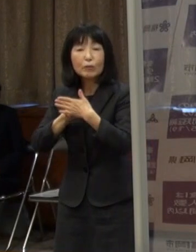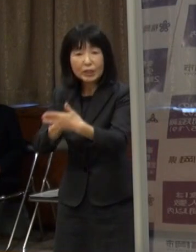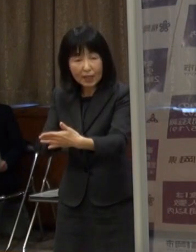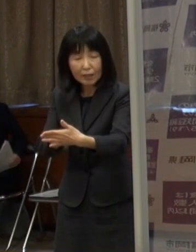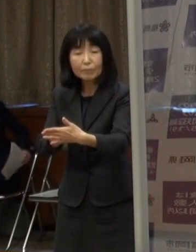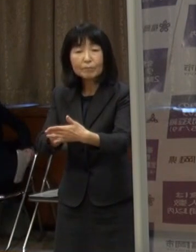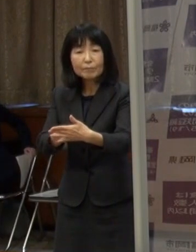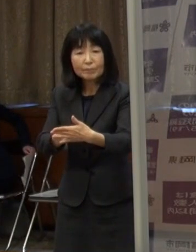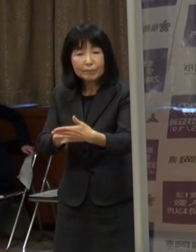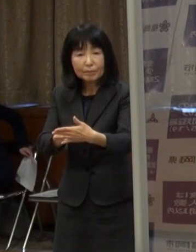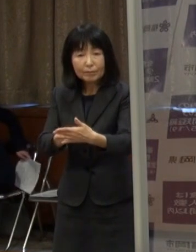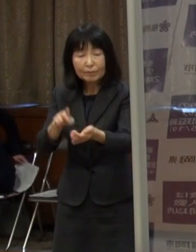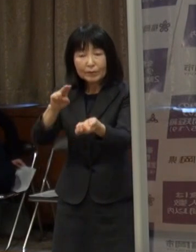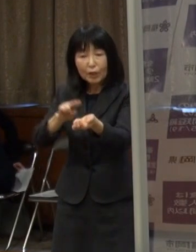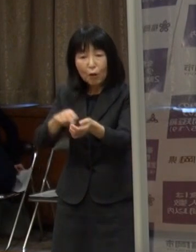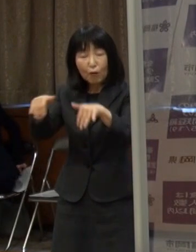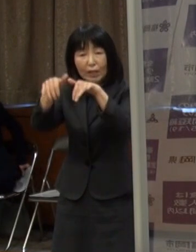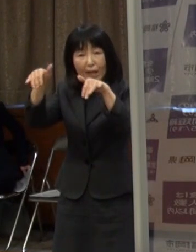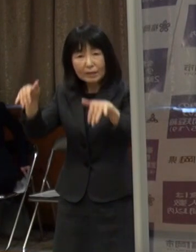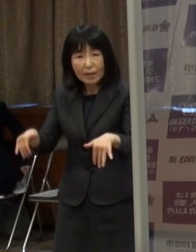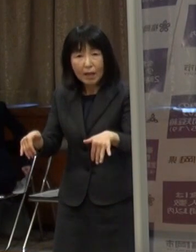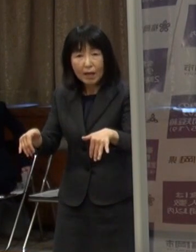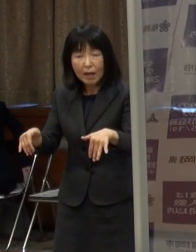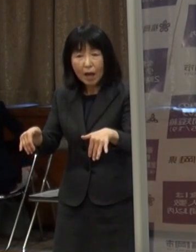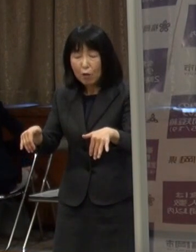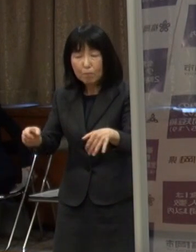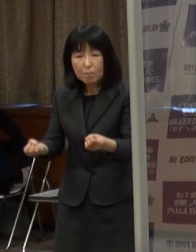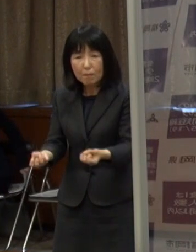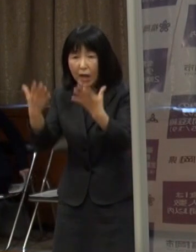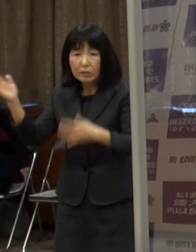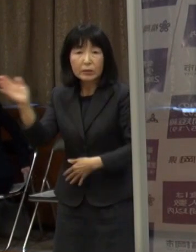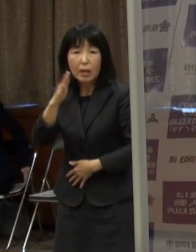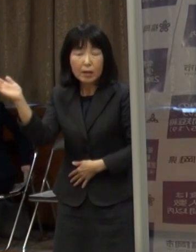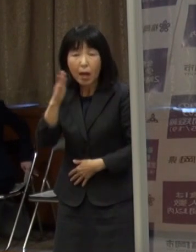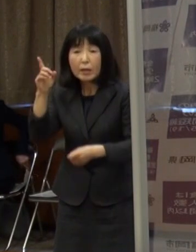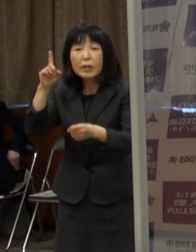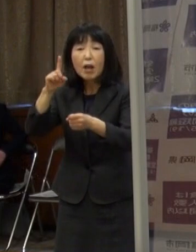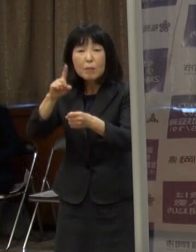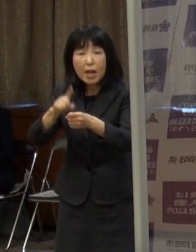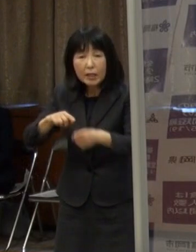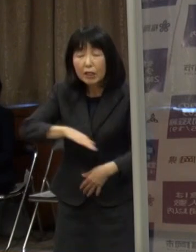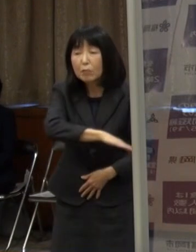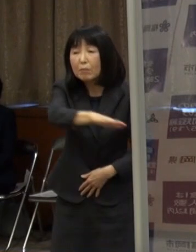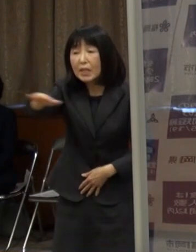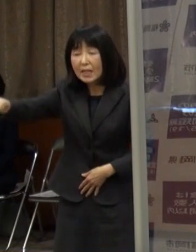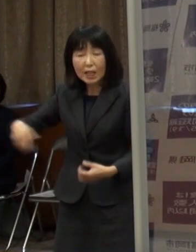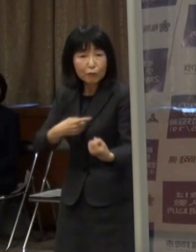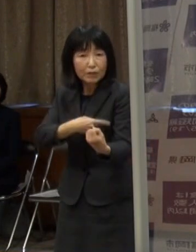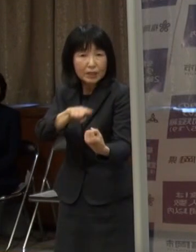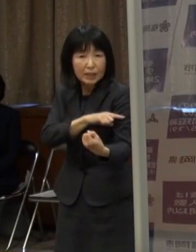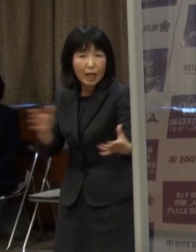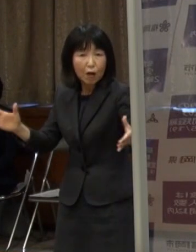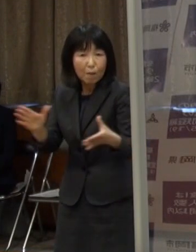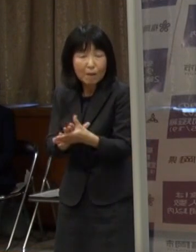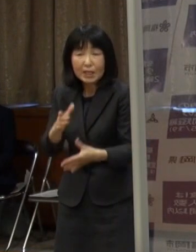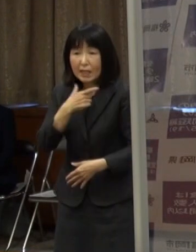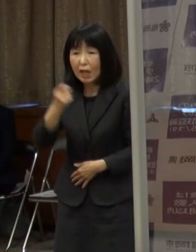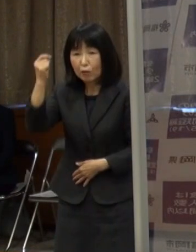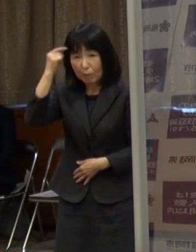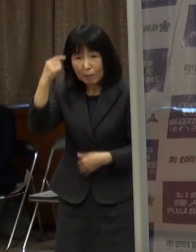医療提供体制が壊れないように 皆さんと力を合わせていければと思いますので どうぞご協力をよろしくお願いします